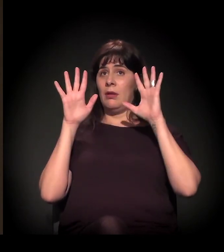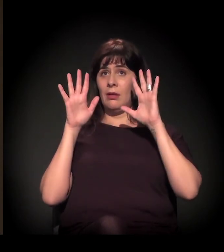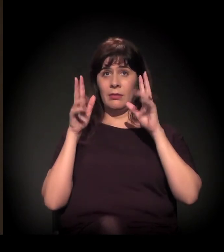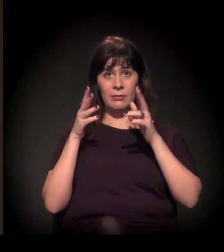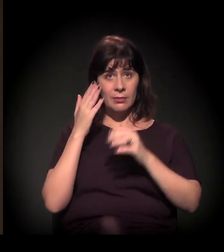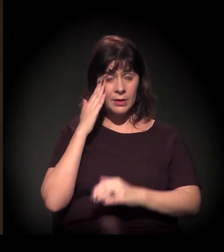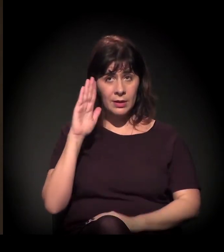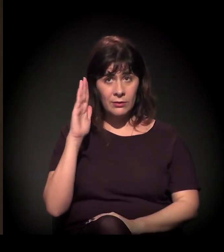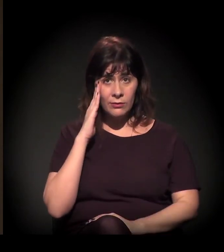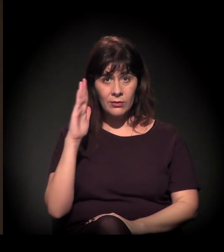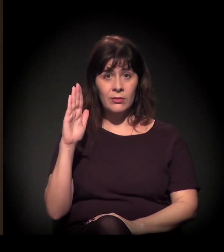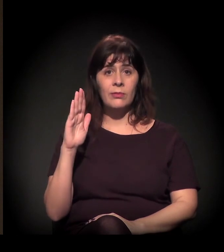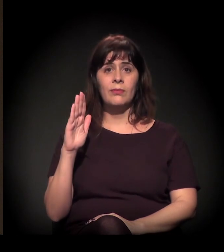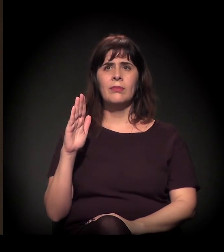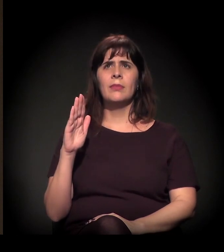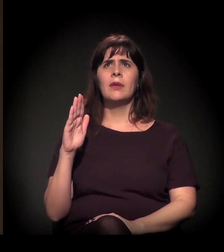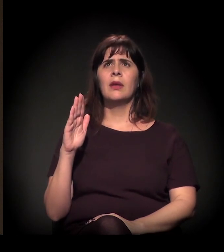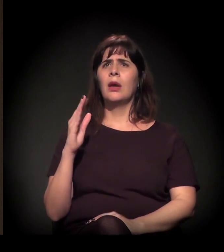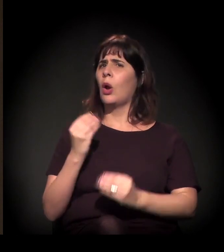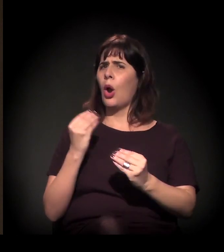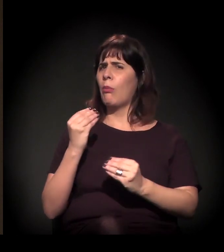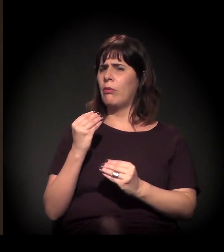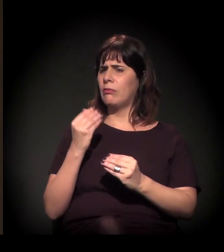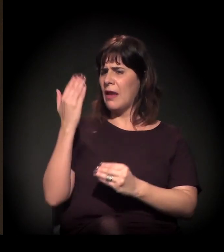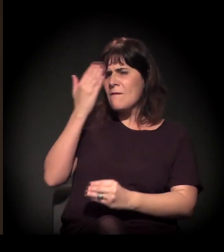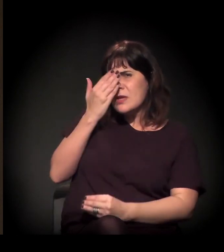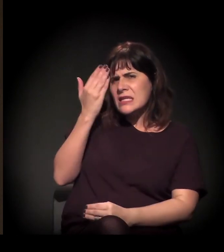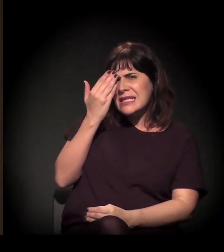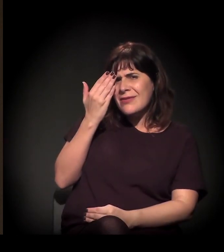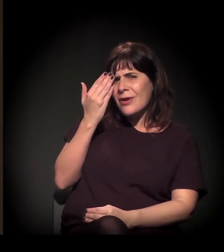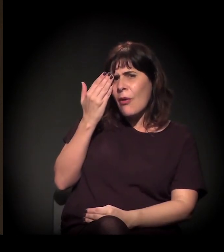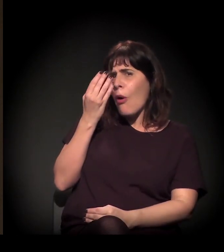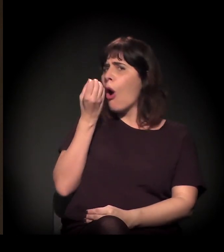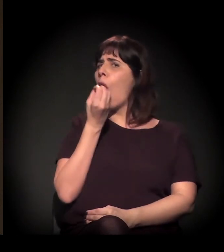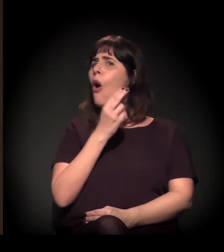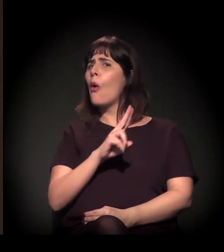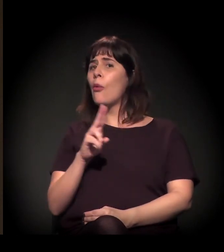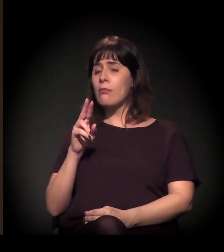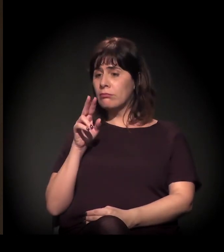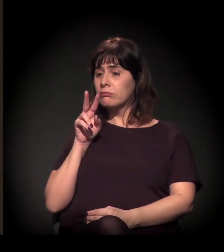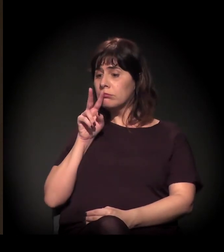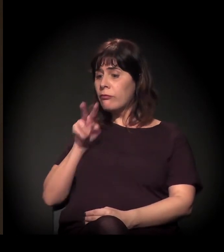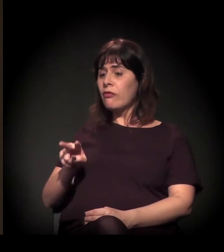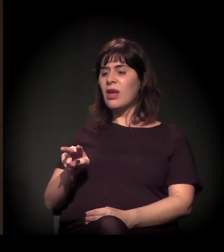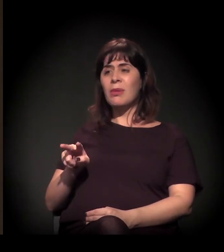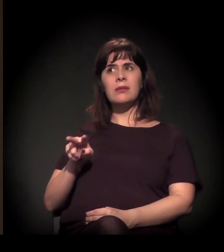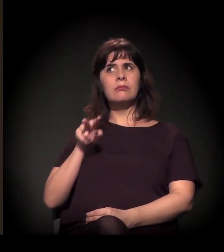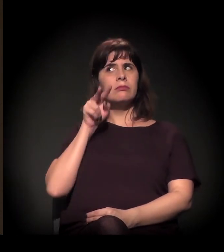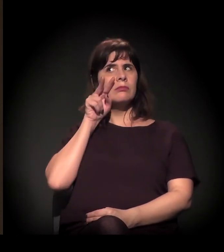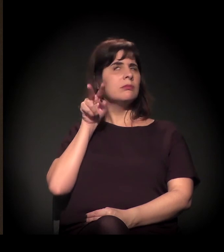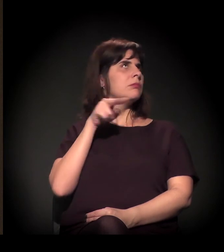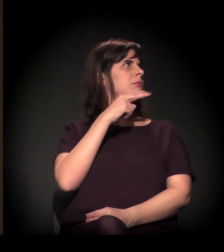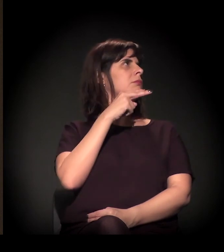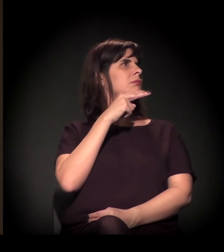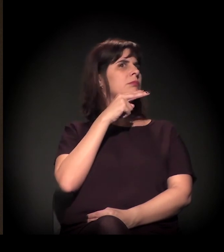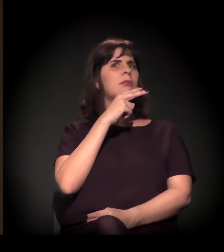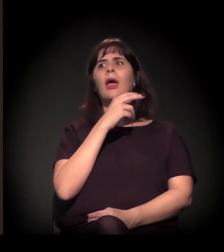No fundo, é meio como o nosso país se recusa, na verdade, a olhar para si mesmo.